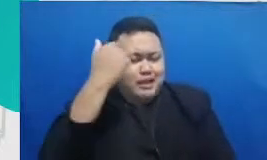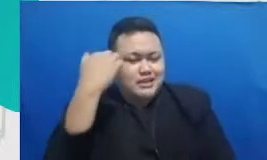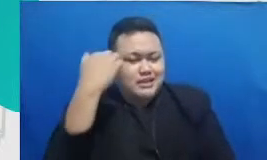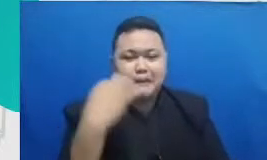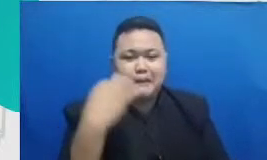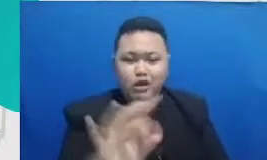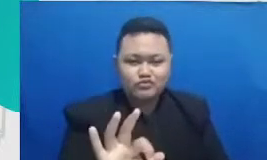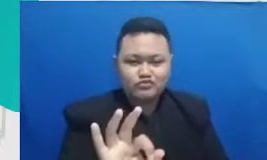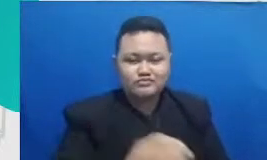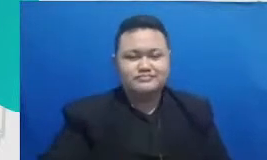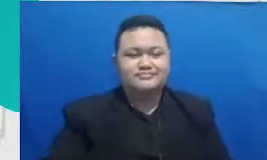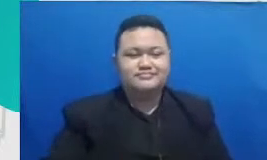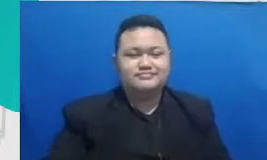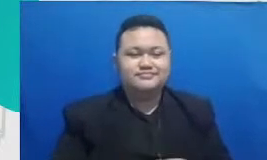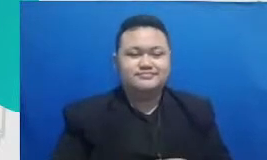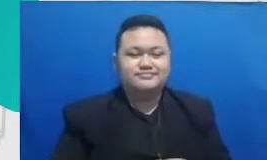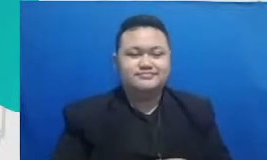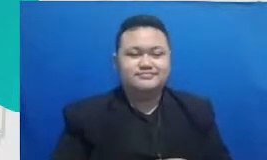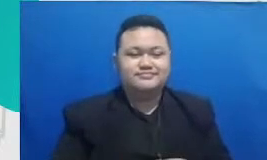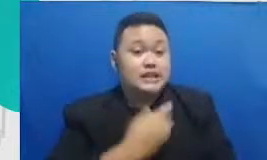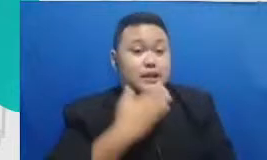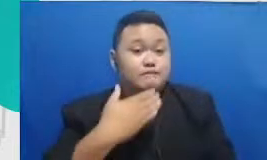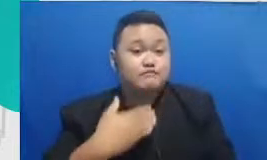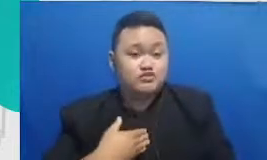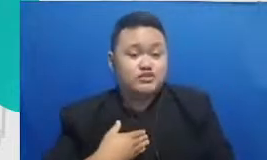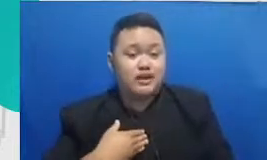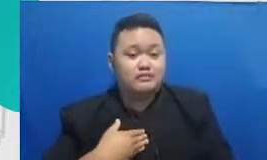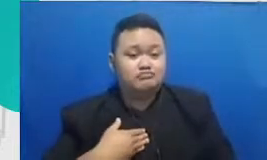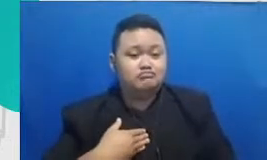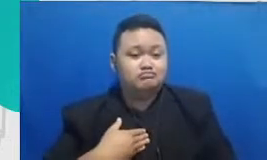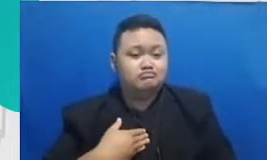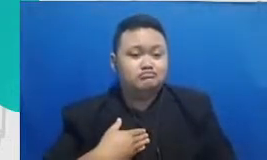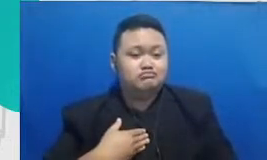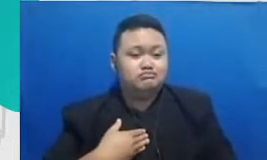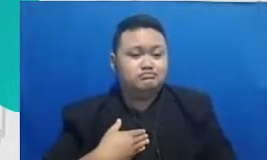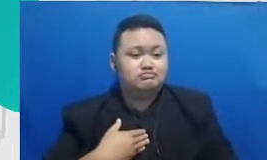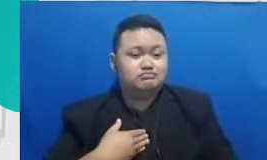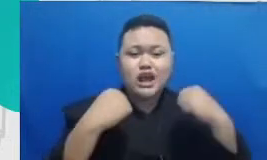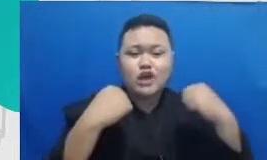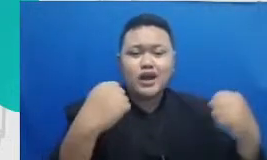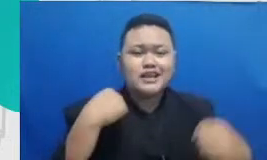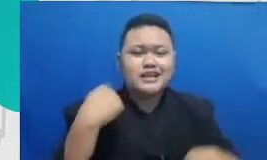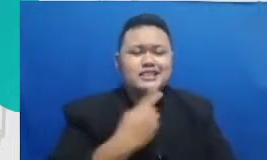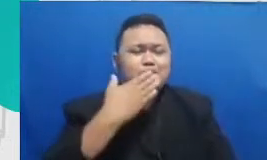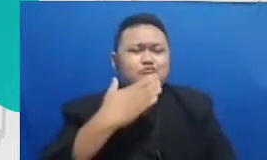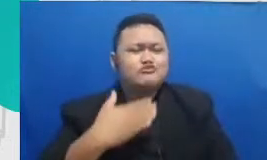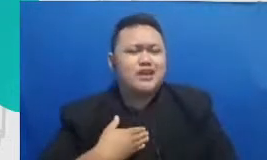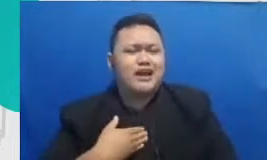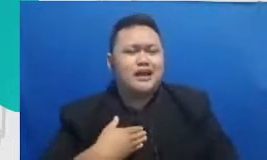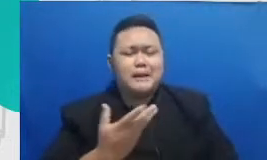kalau kita punya drive kita punya ketangguhan kita punya Reliance untuk selalu mau belajar hal yang